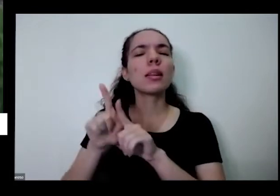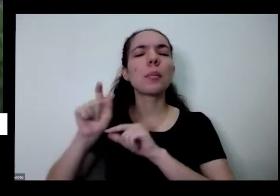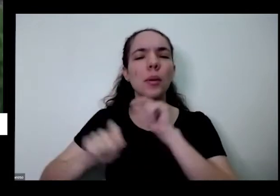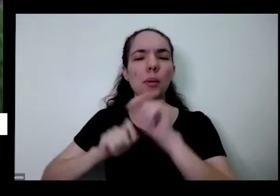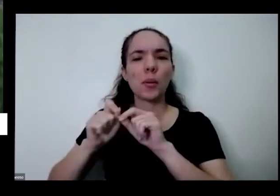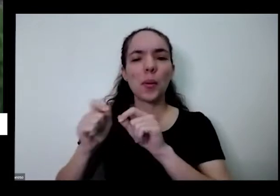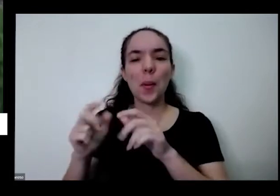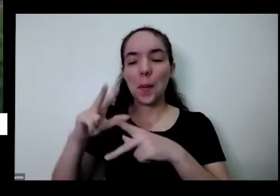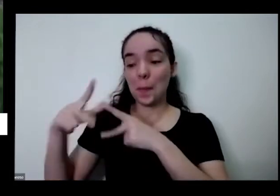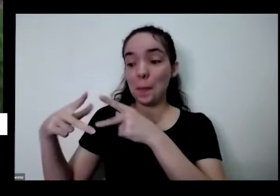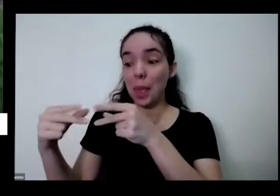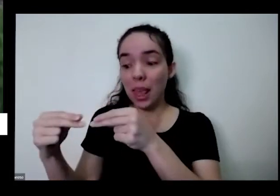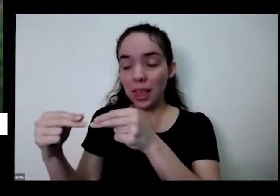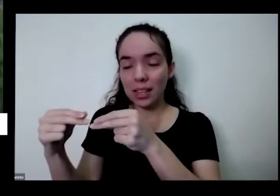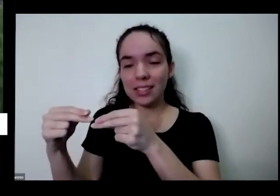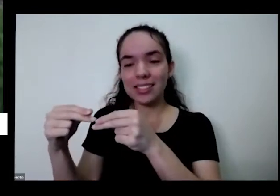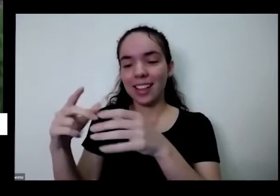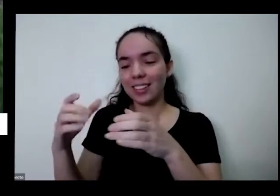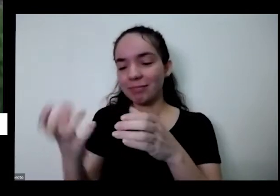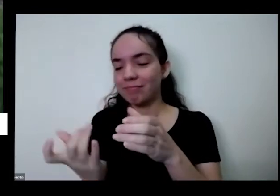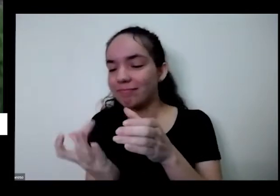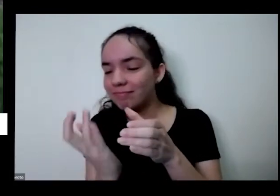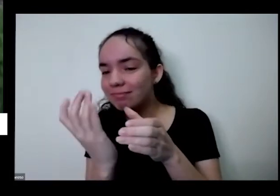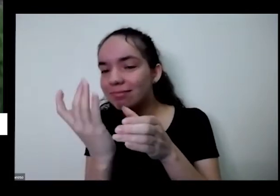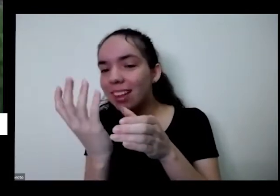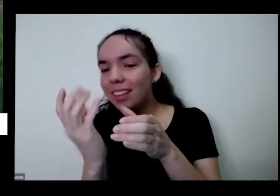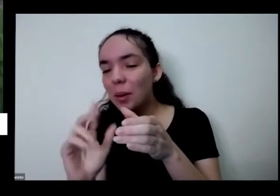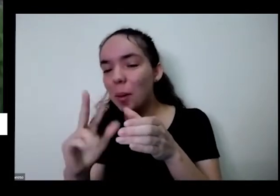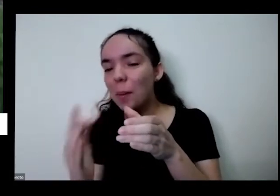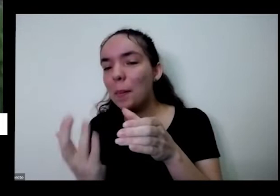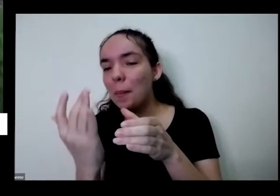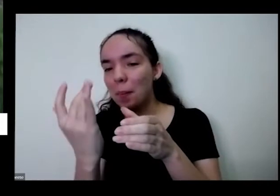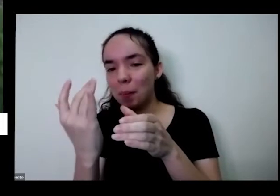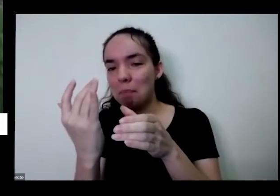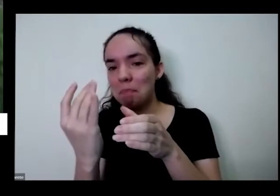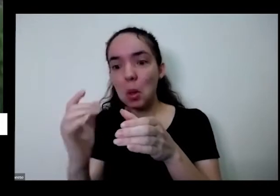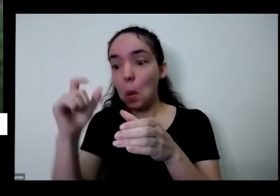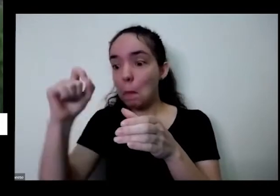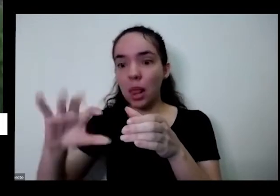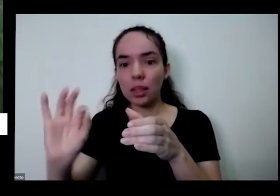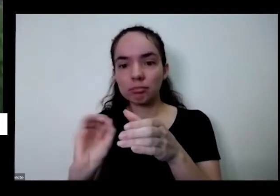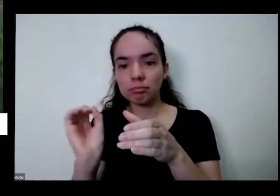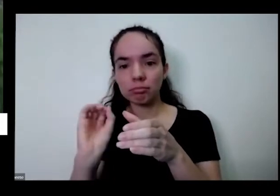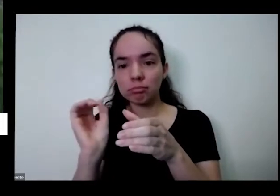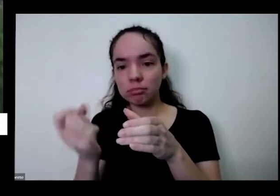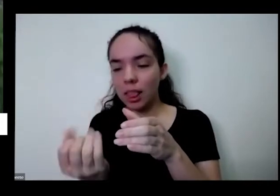presente que nasceu aqui sem que eu tivesse sei que eu tivesse aprontando né não sei aqui uma